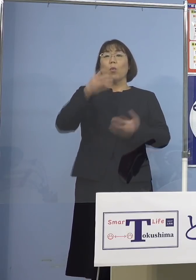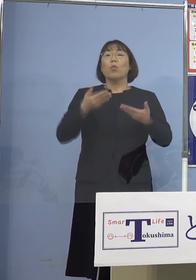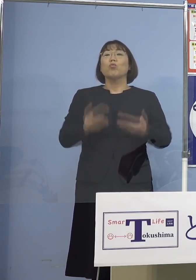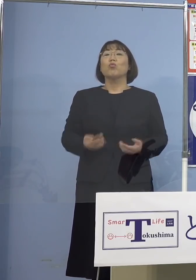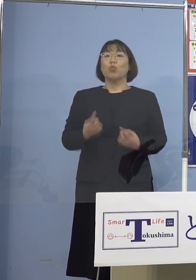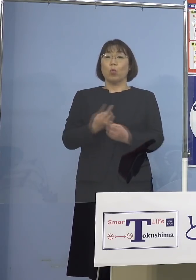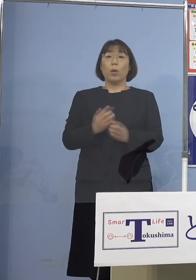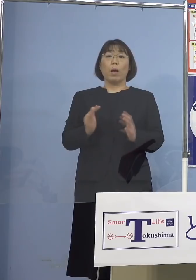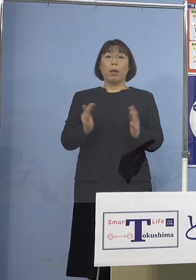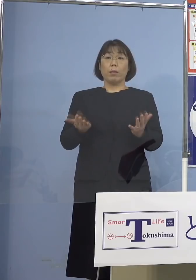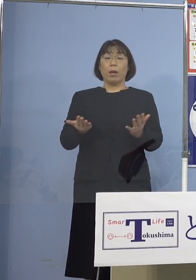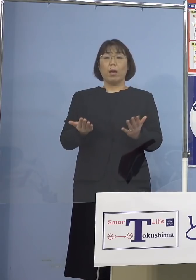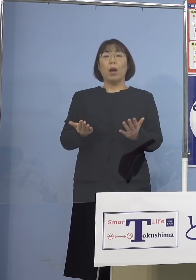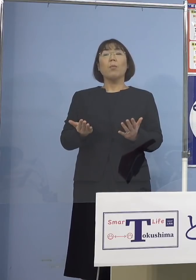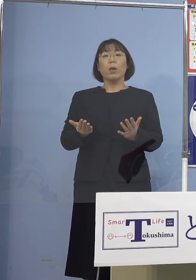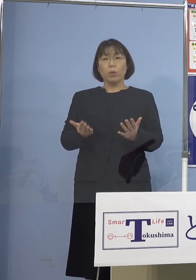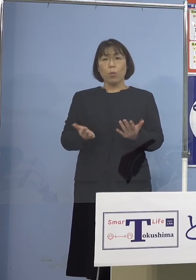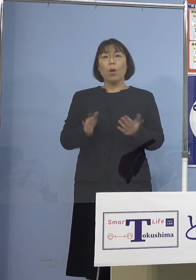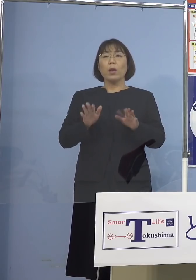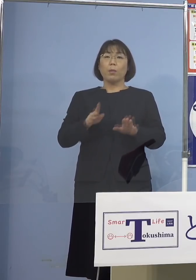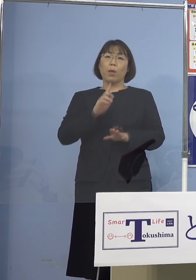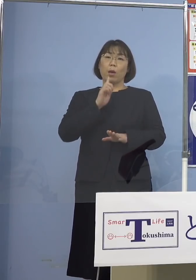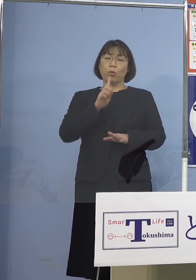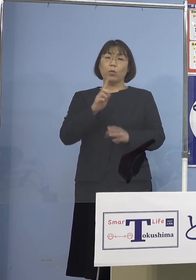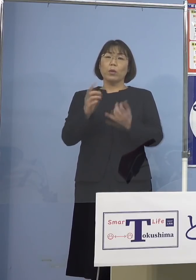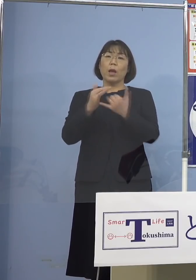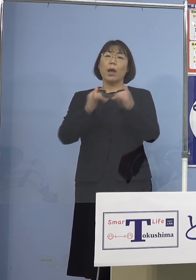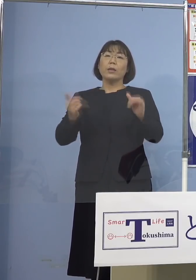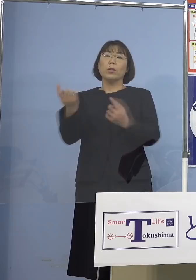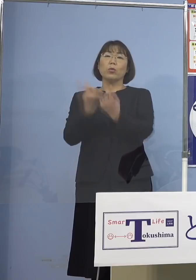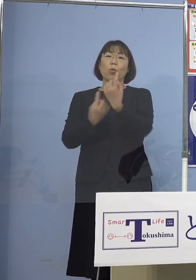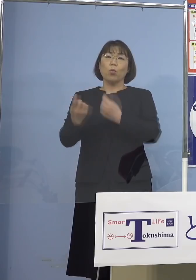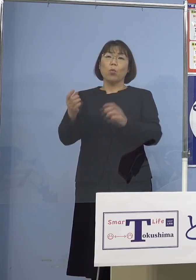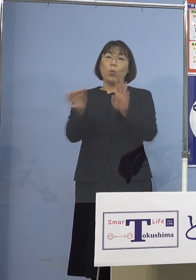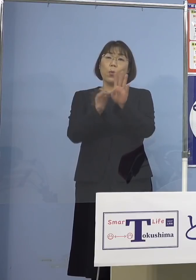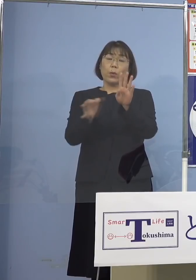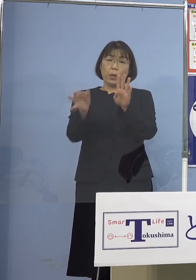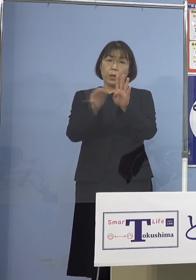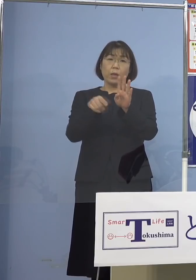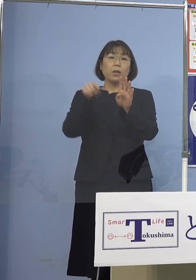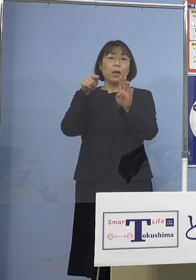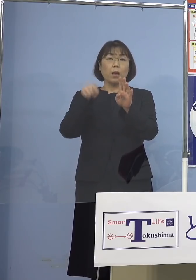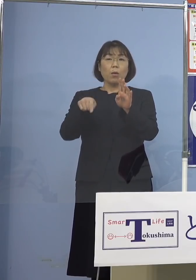そろそろ今言ったような人の動き 経済、これを考えないと